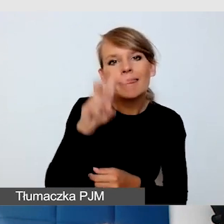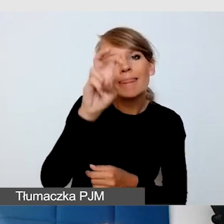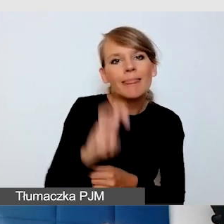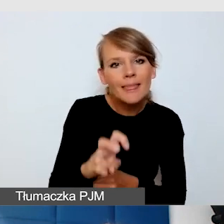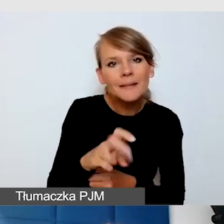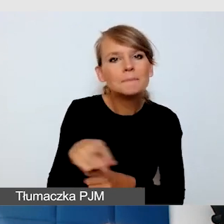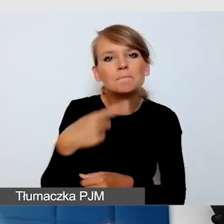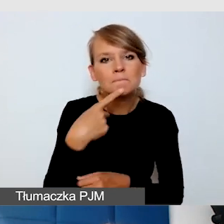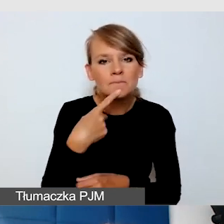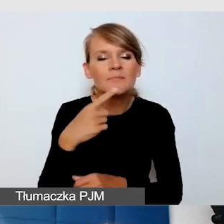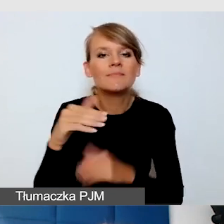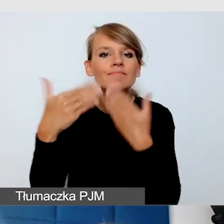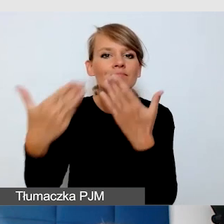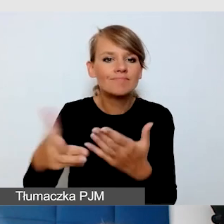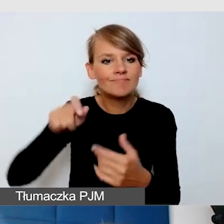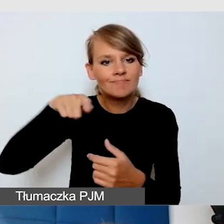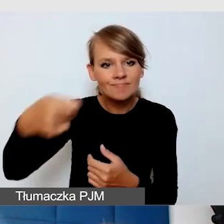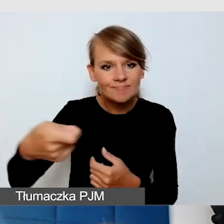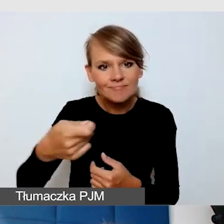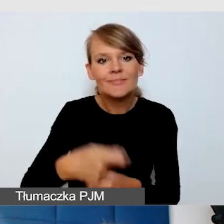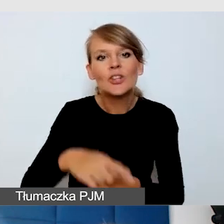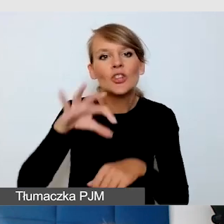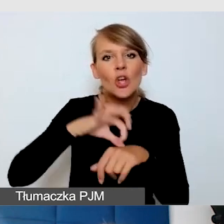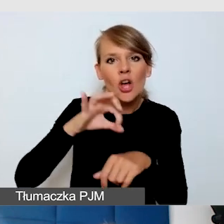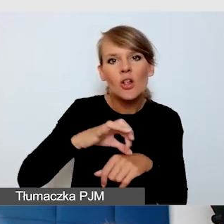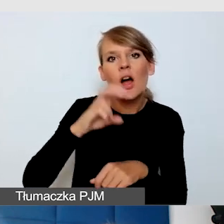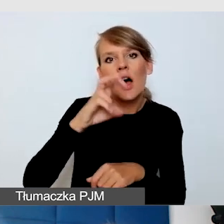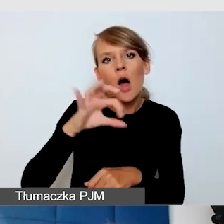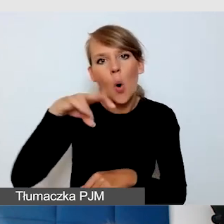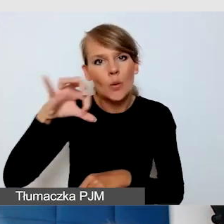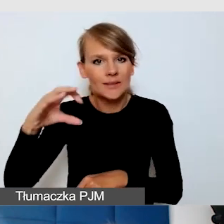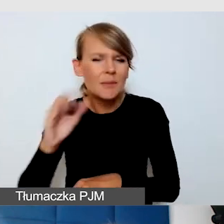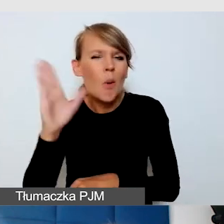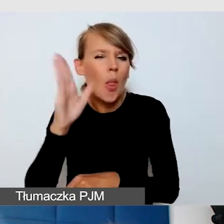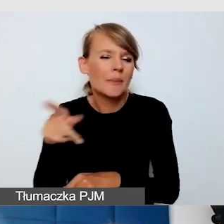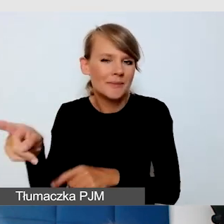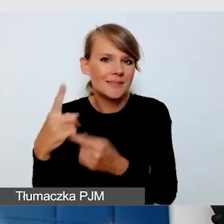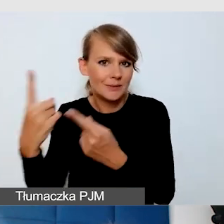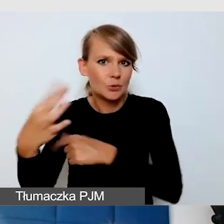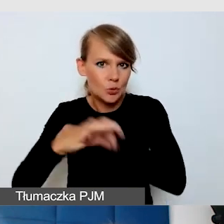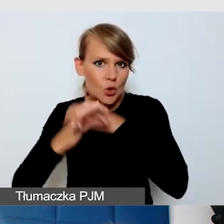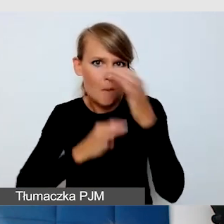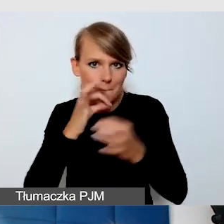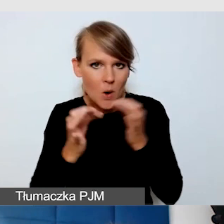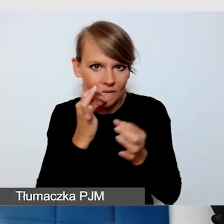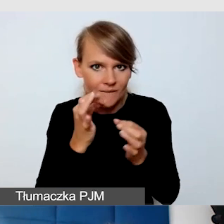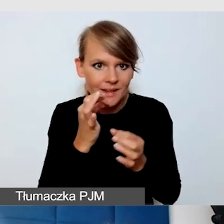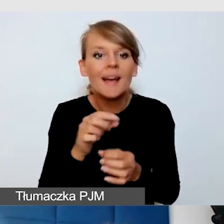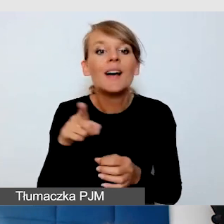Myślę, że tutaj student potem opowie, bo właśnie to jest jedno z tych wydarzeń, na których uczyliśmy się,